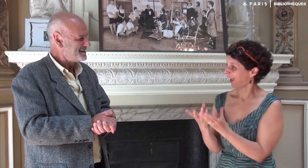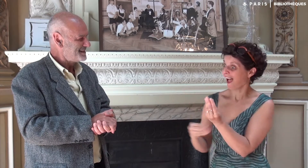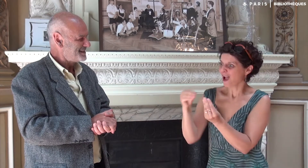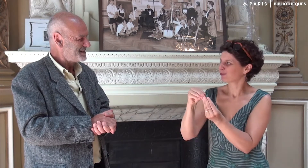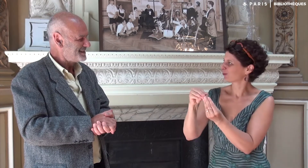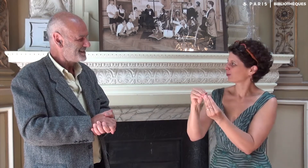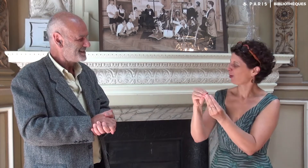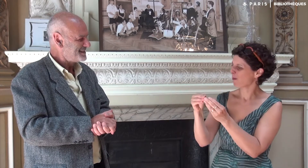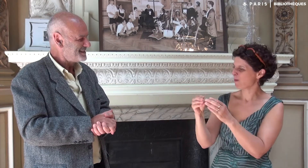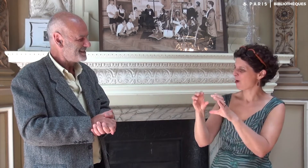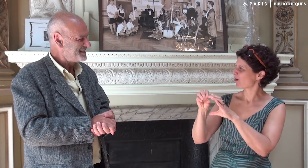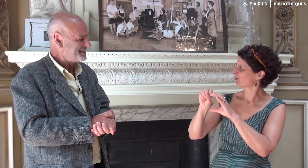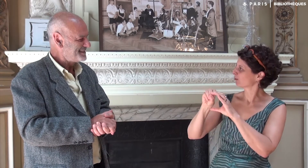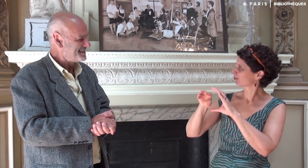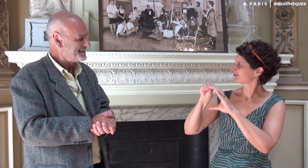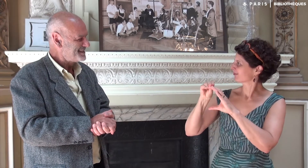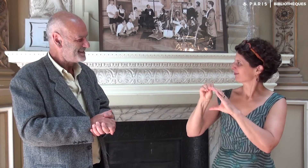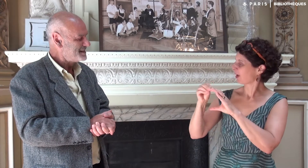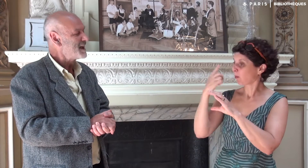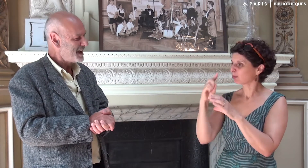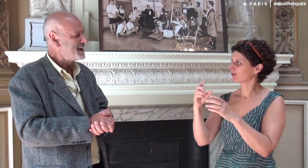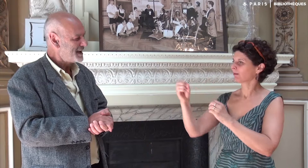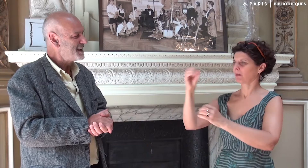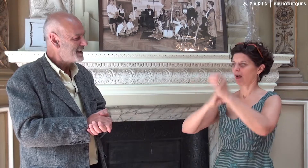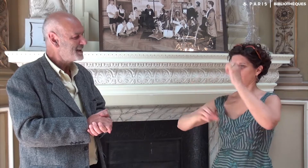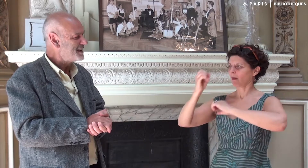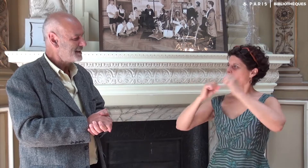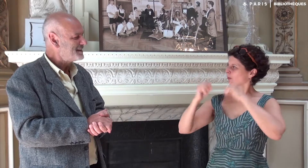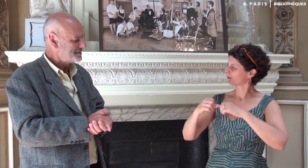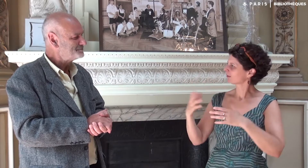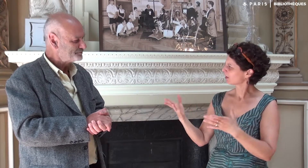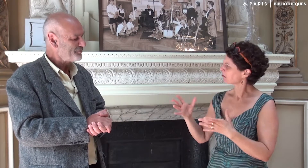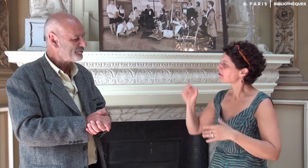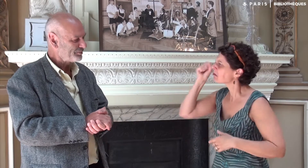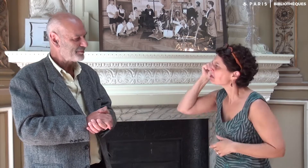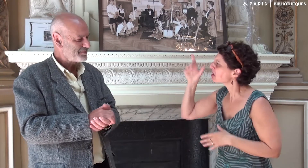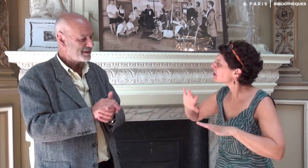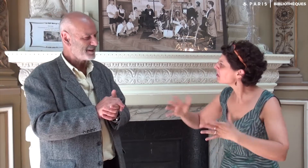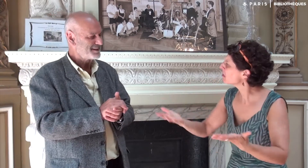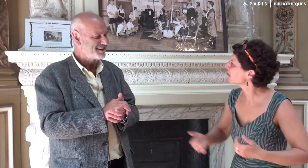En plus des QRcode ont été intégrés pour qu’on puisse regarder le texte signé. Comment as-tu eu cette idée ?